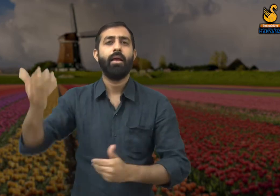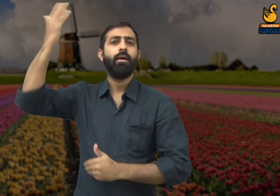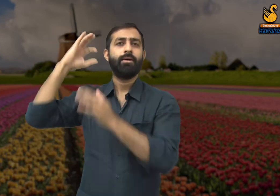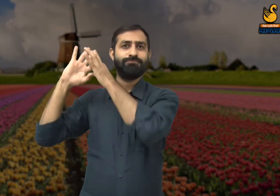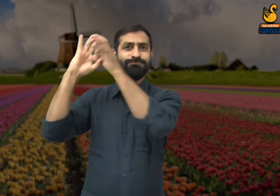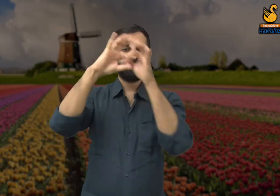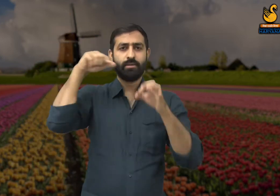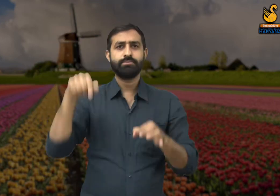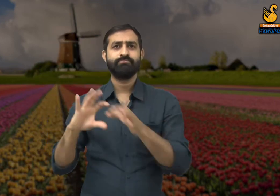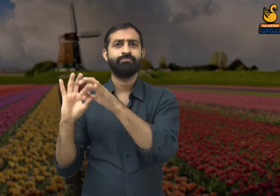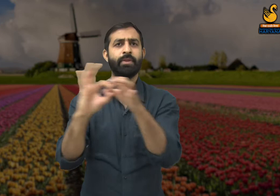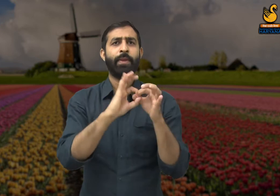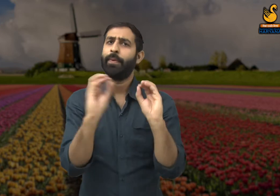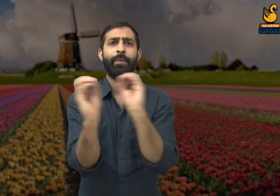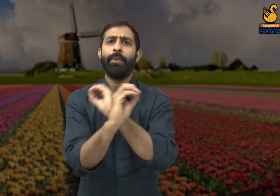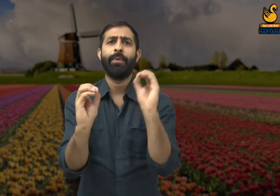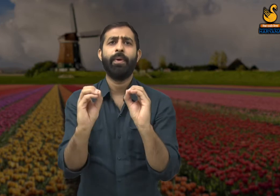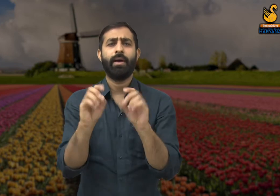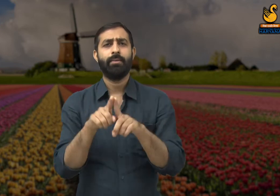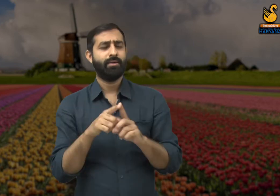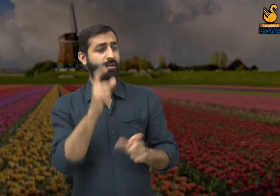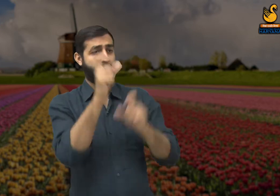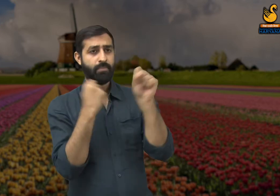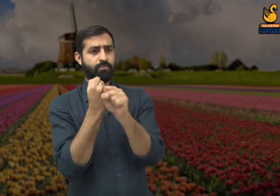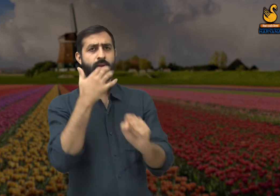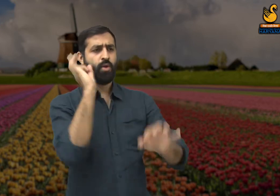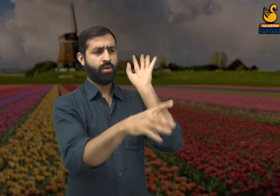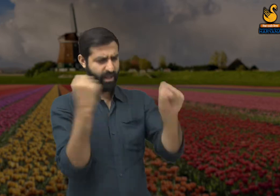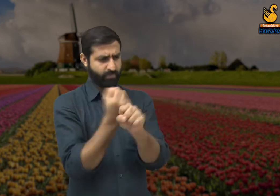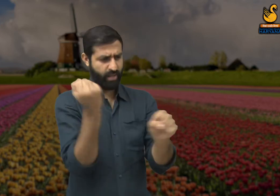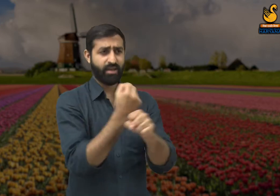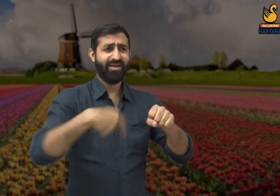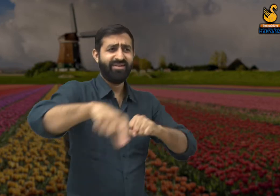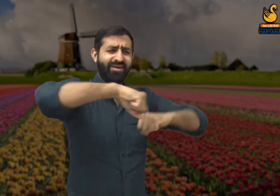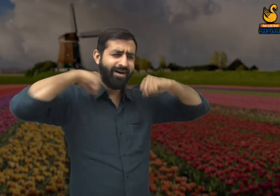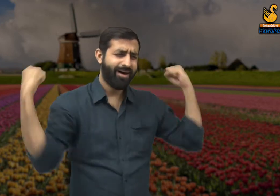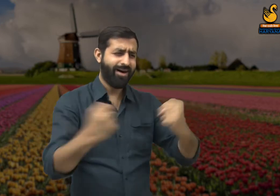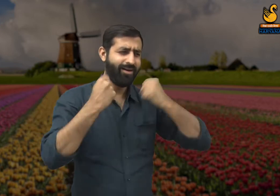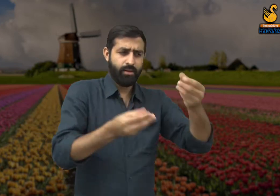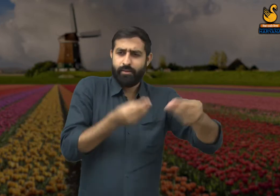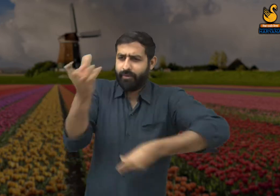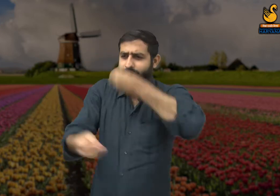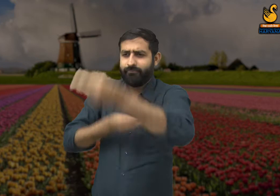आज लोगों के मन में एक दूसरे के प्रति संवेदना ही नहीं है. आजकल लोग मासूम लोगों को शिकार बना कर